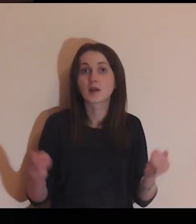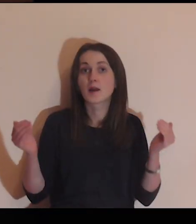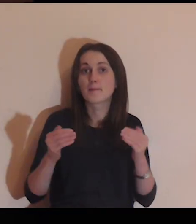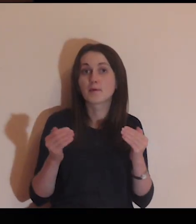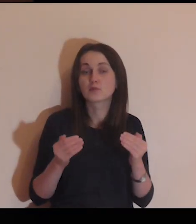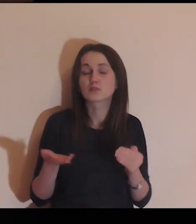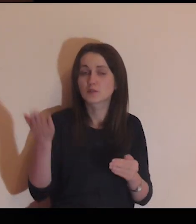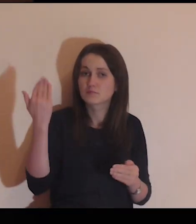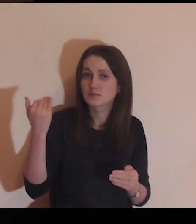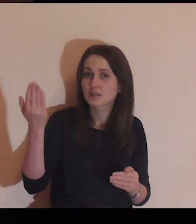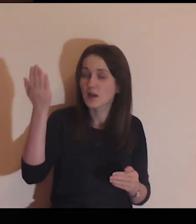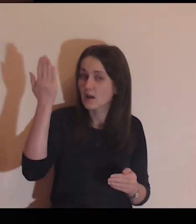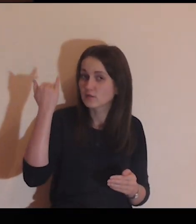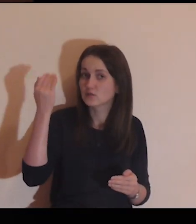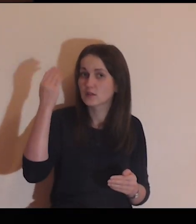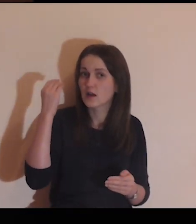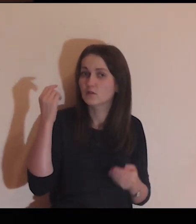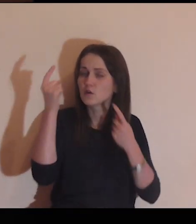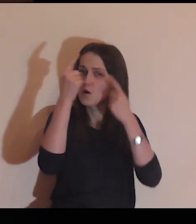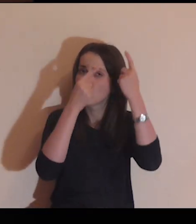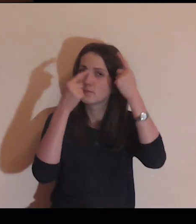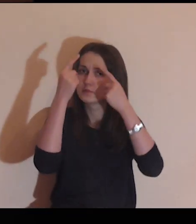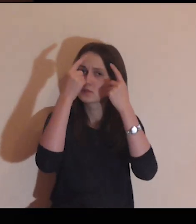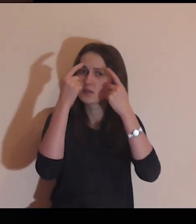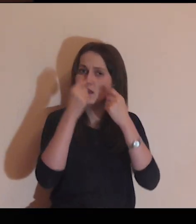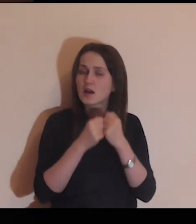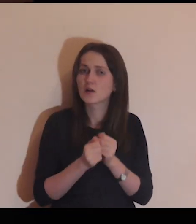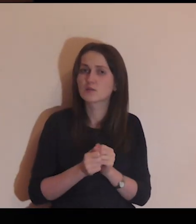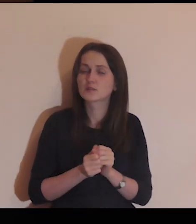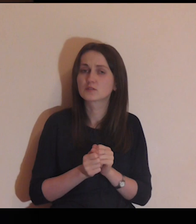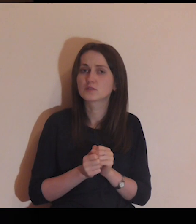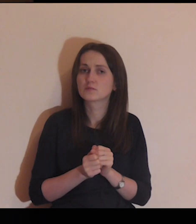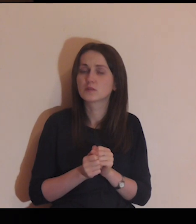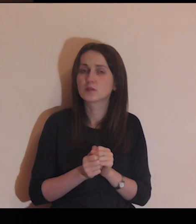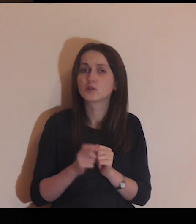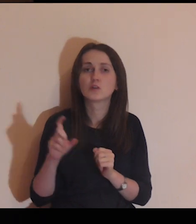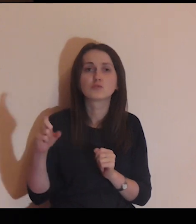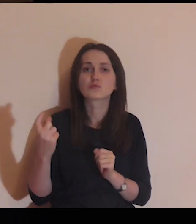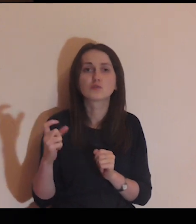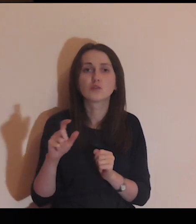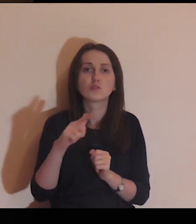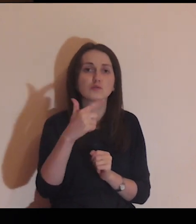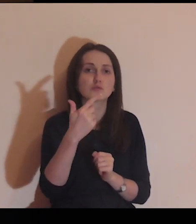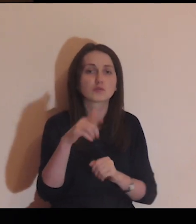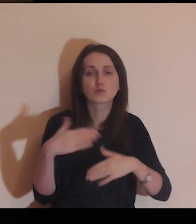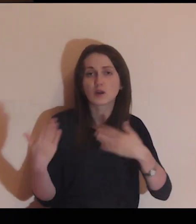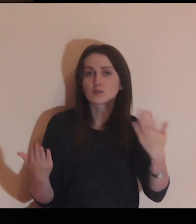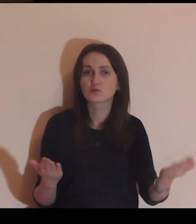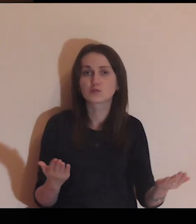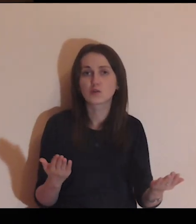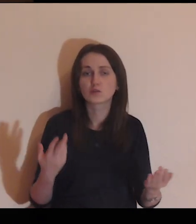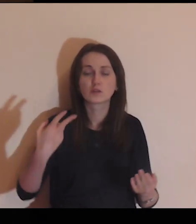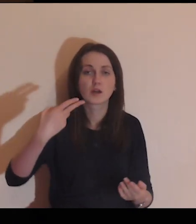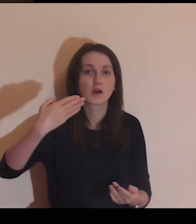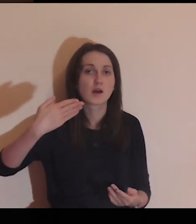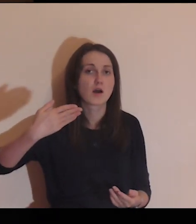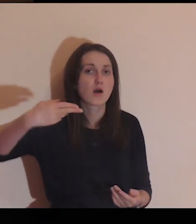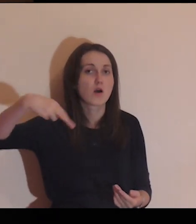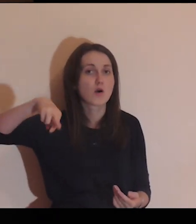Być może już kiedyś zastanawiałeś się, co jest z drugiej strony muru,